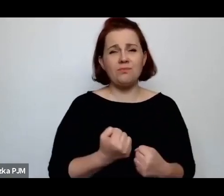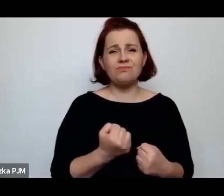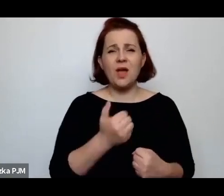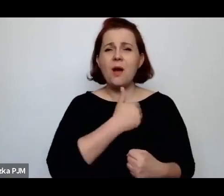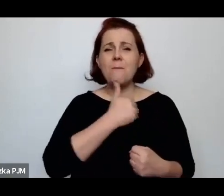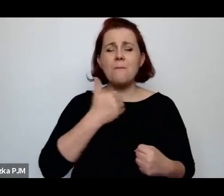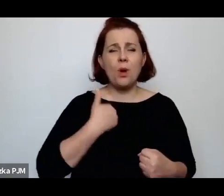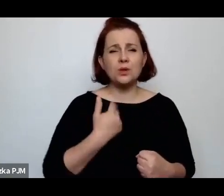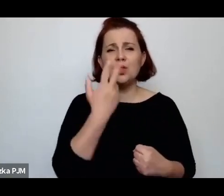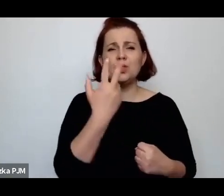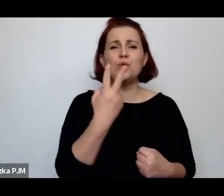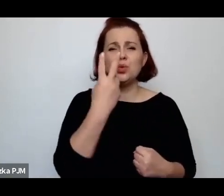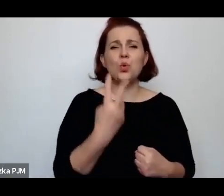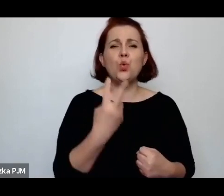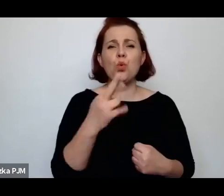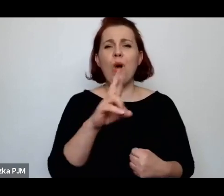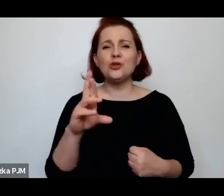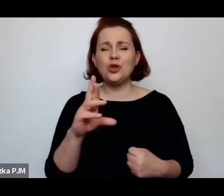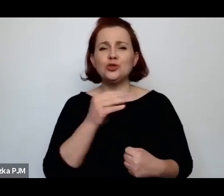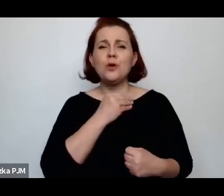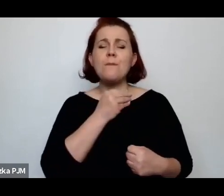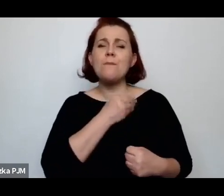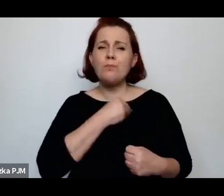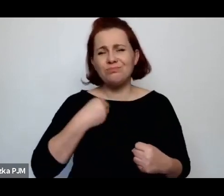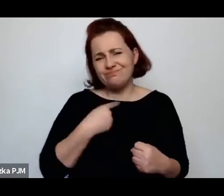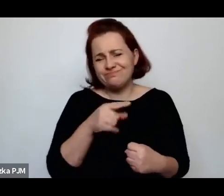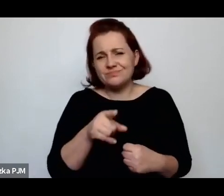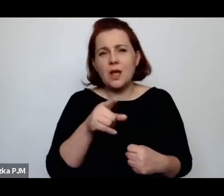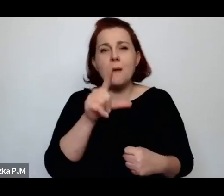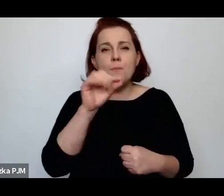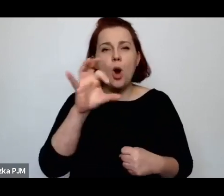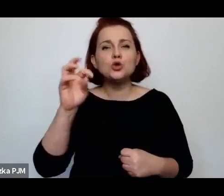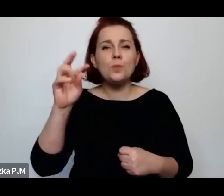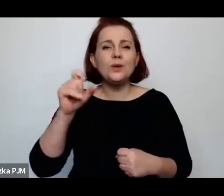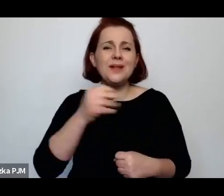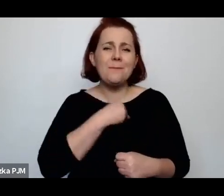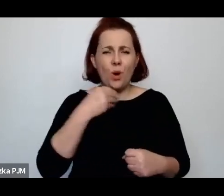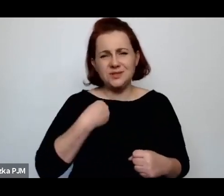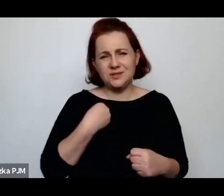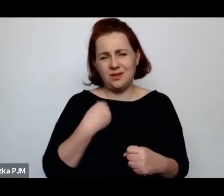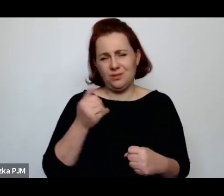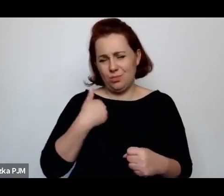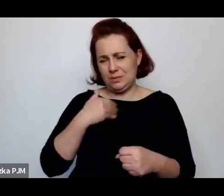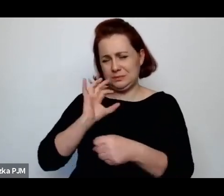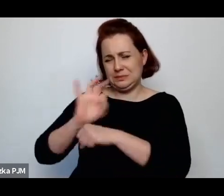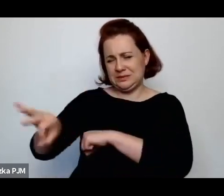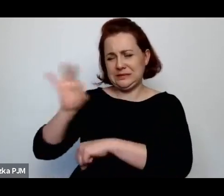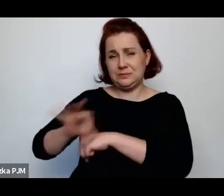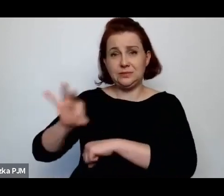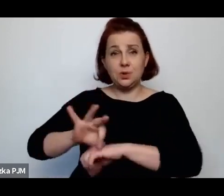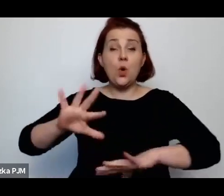zupełnie brutalnej opresji. Ona akurat dotyczyła uboju rytualnego.